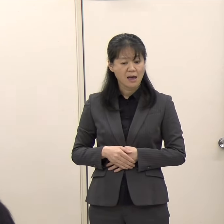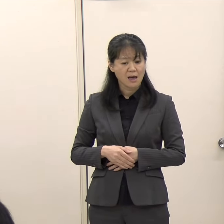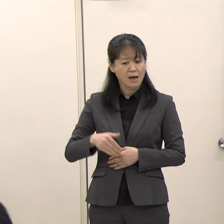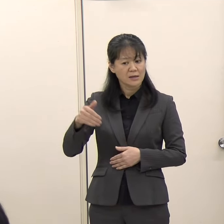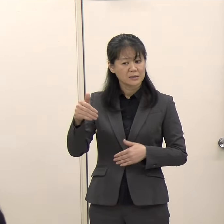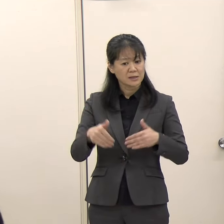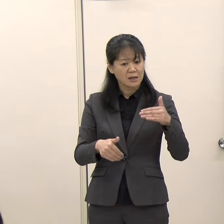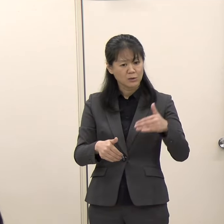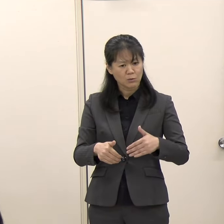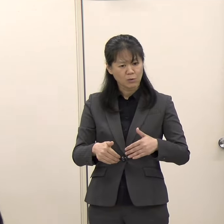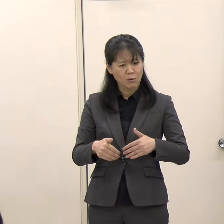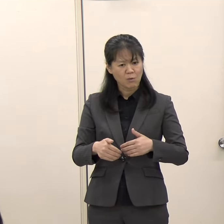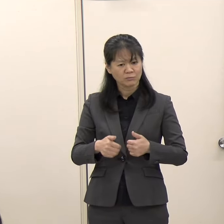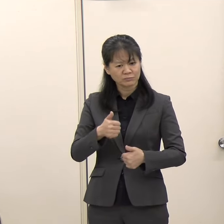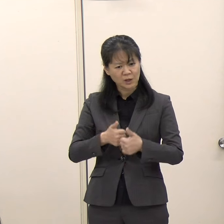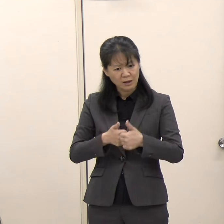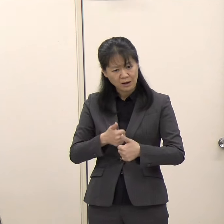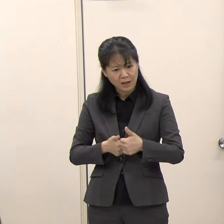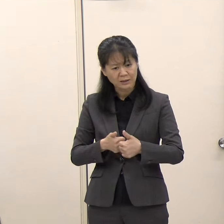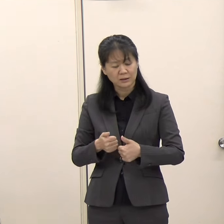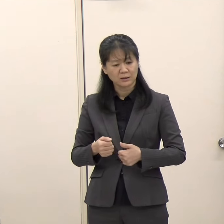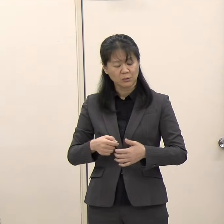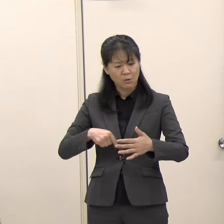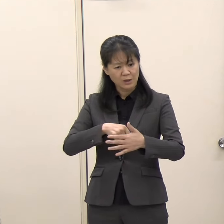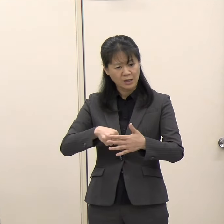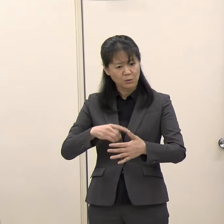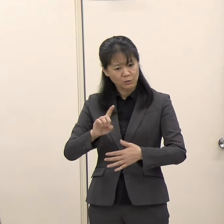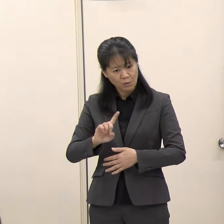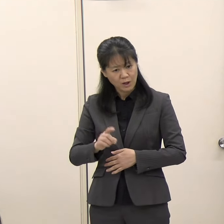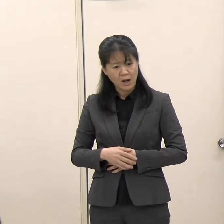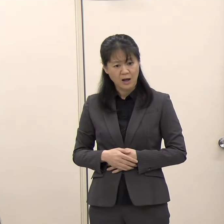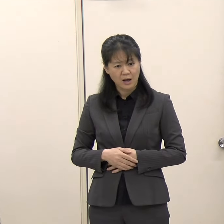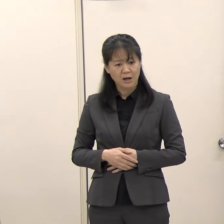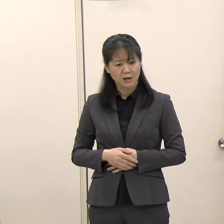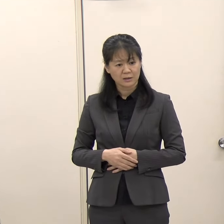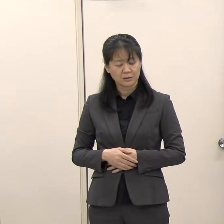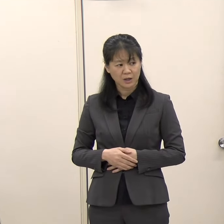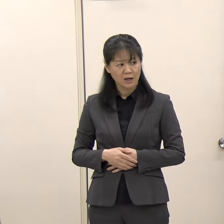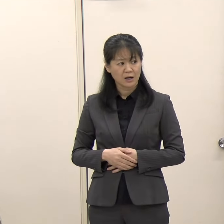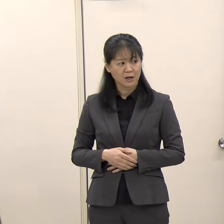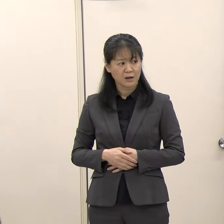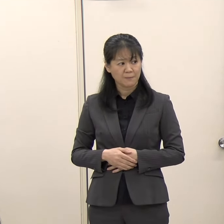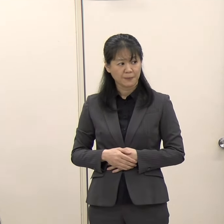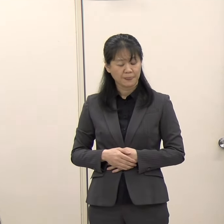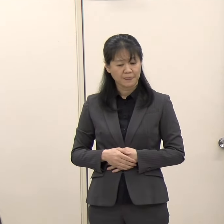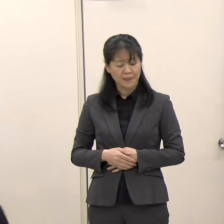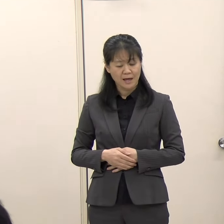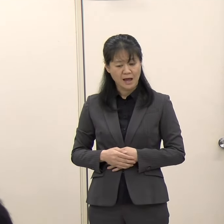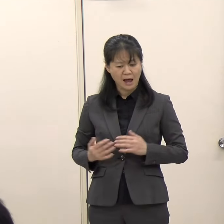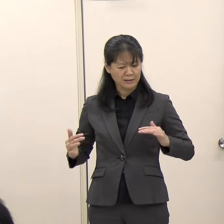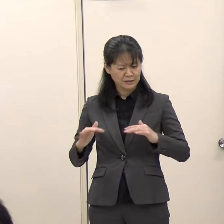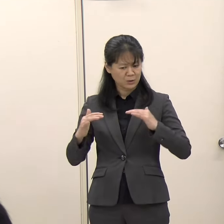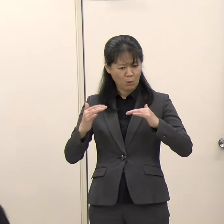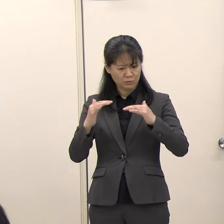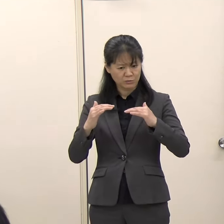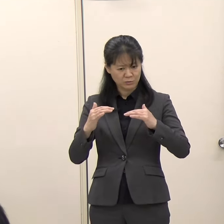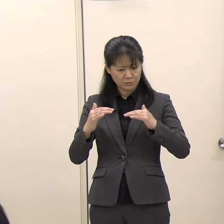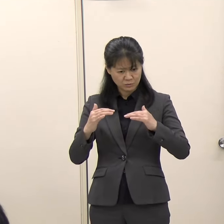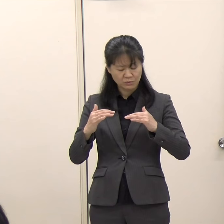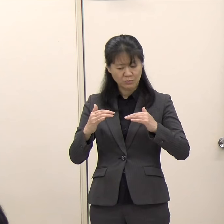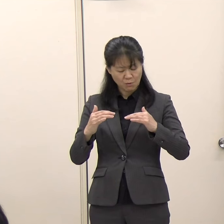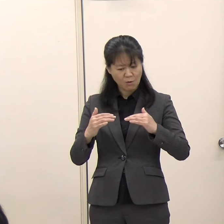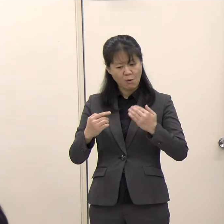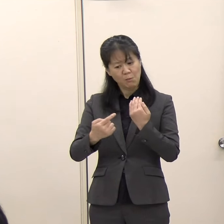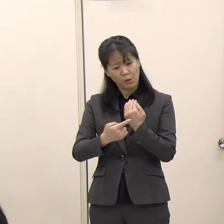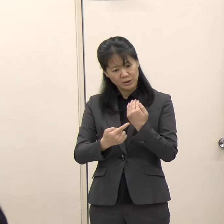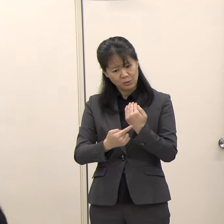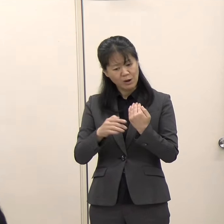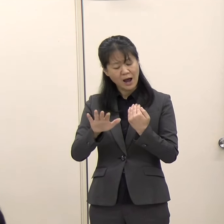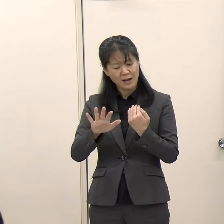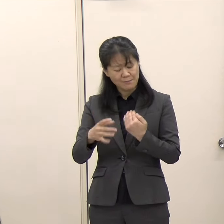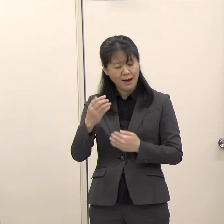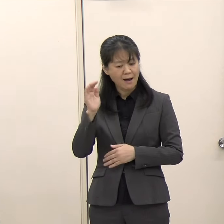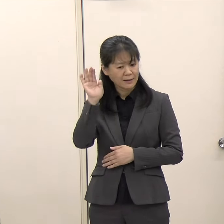御期待されるのか、もし特定のテーマですとか論点ですとか、こういったことが議論されていくのではないかというようなお考えがあればお伺いしたいと思います。